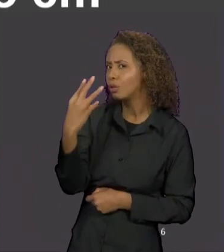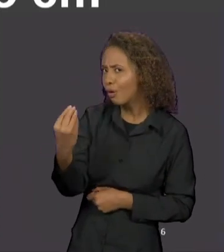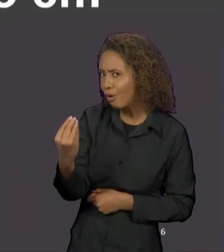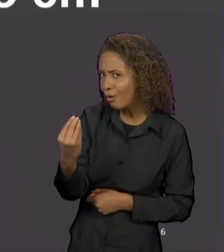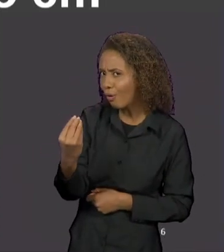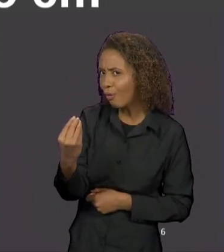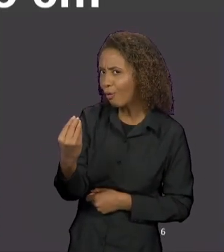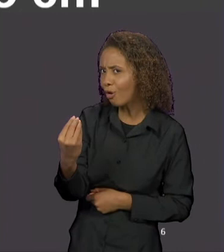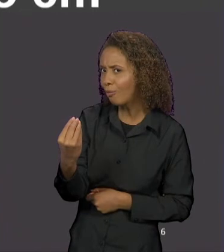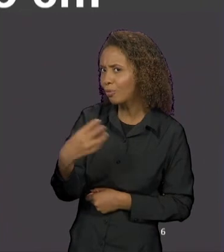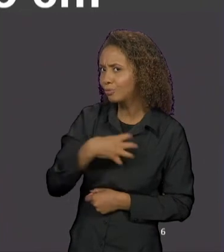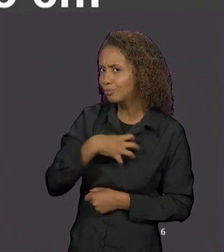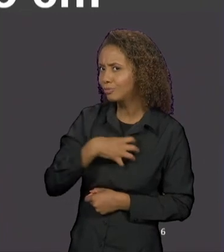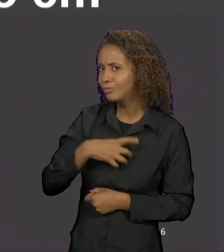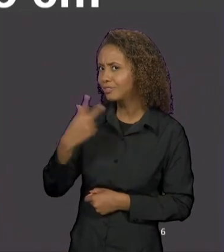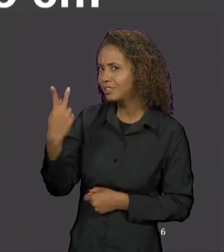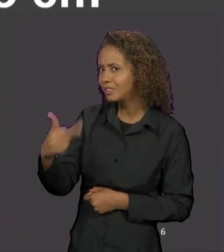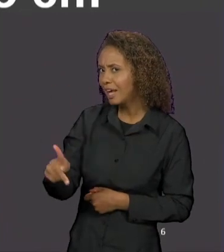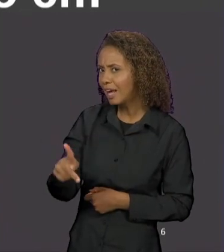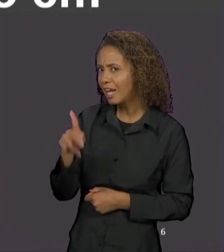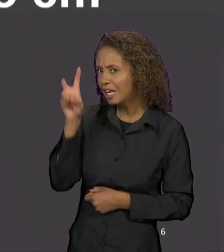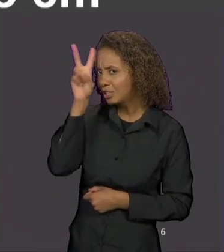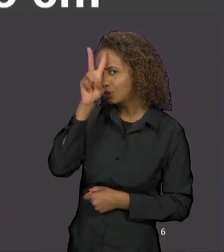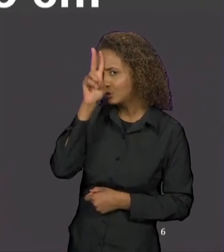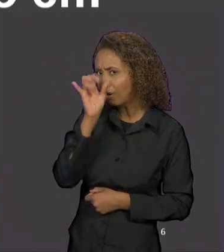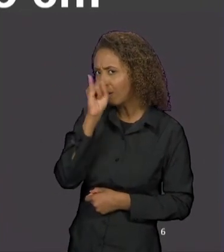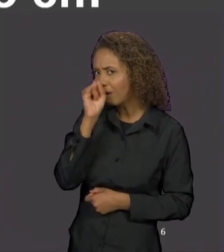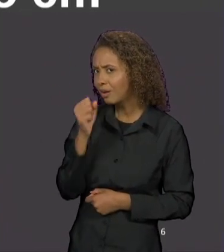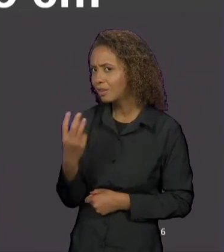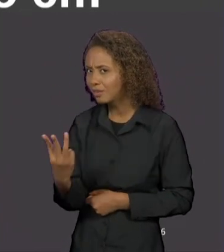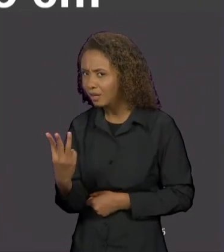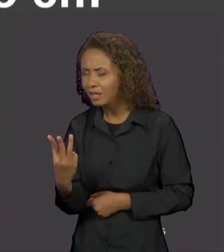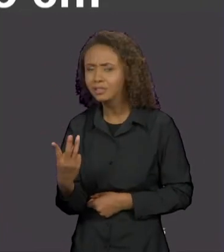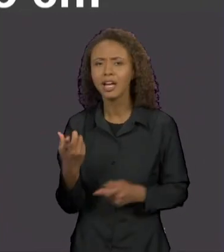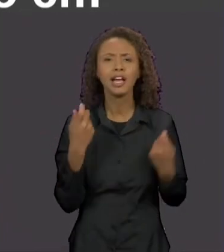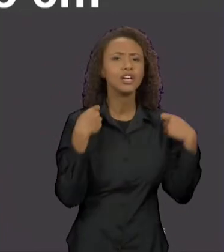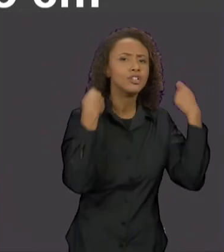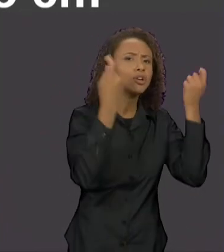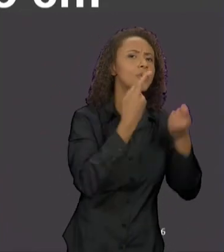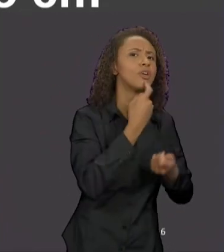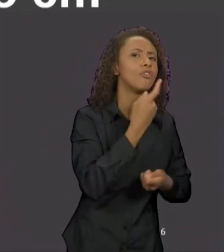NARRATIVA DOS TRÊS PORQUINHOS, COMO ELE FUNCIONA NA CHAPEUZINHO VERMELHO NA HISTÓRIA ORIGINAL E